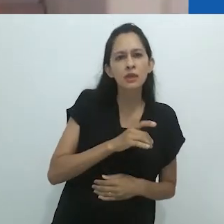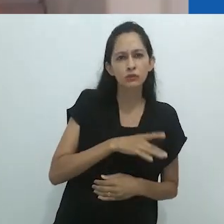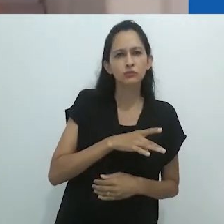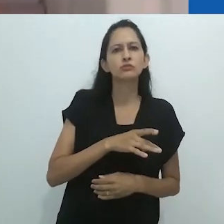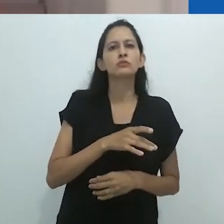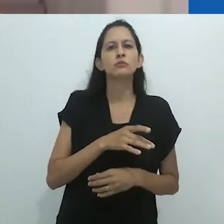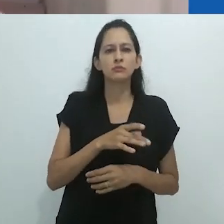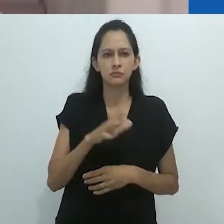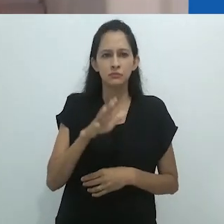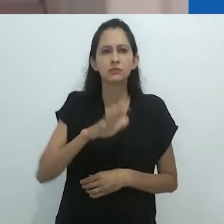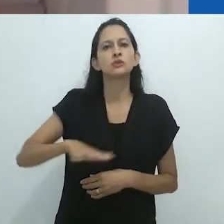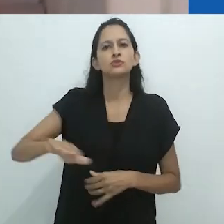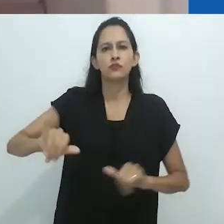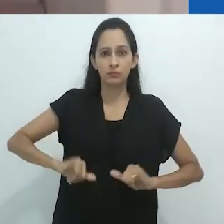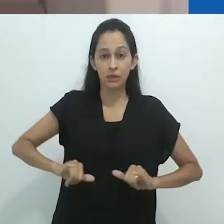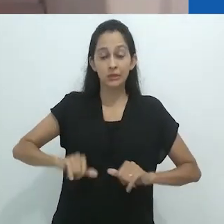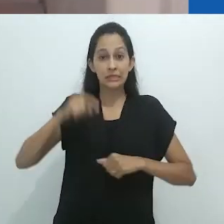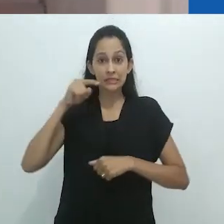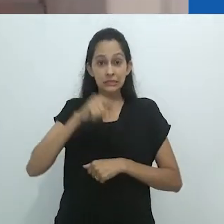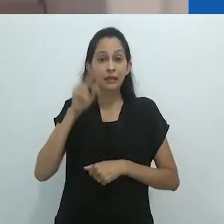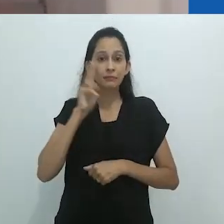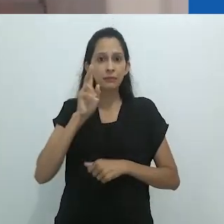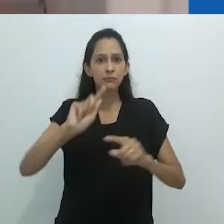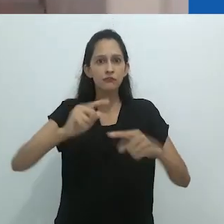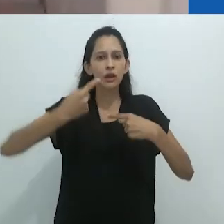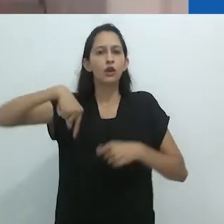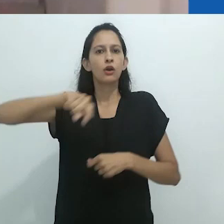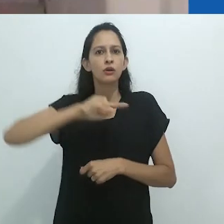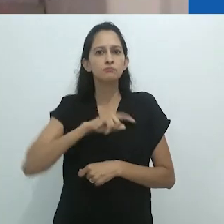nos tempos duros em que vivemos – de que para todo terror existe uma cura,